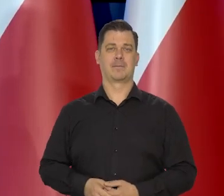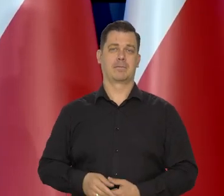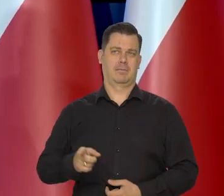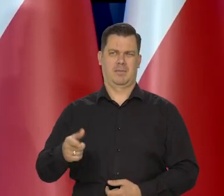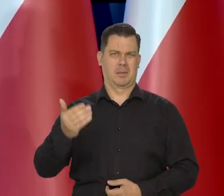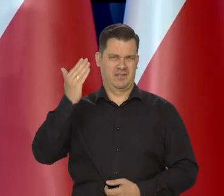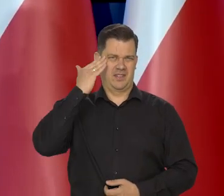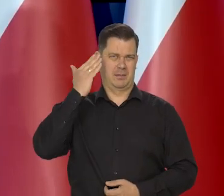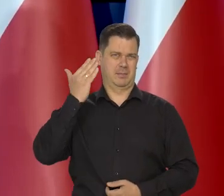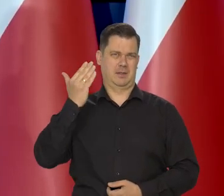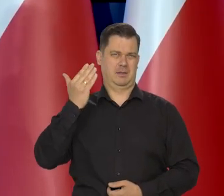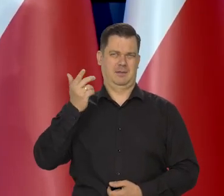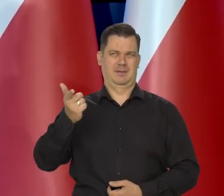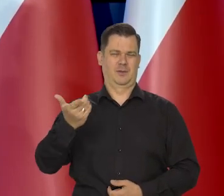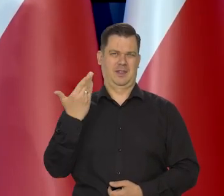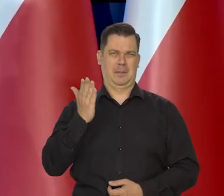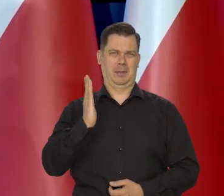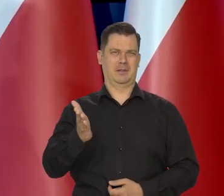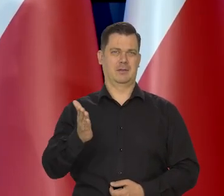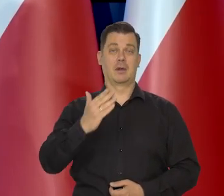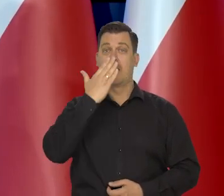Chociaż było wiadomo, że tak nie będzie.